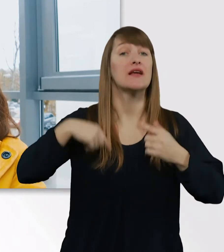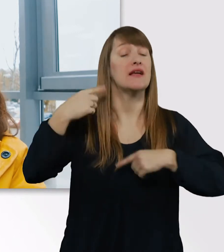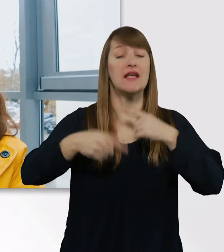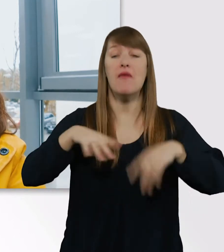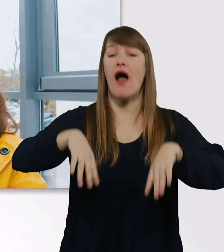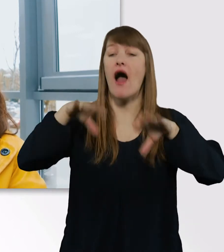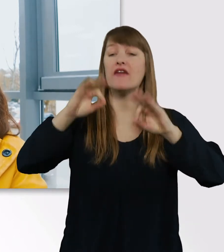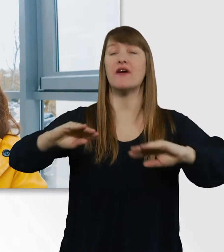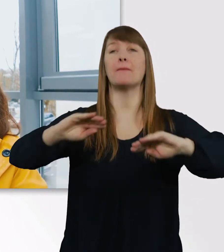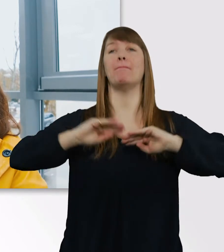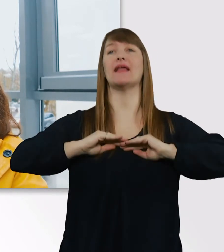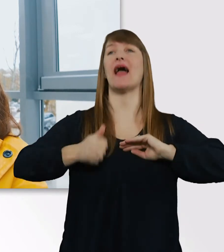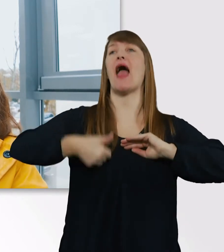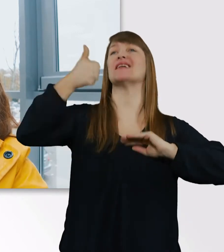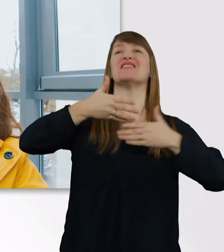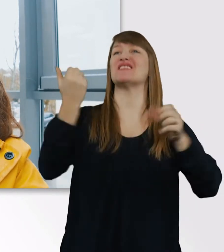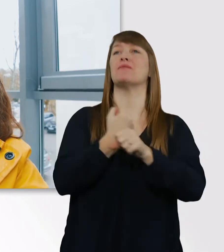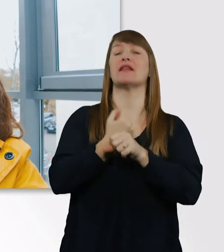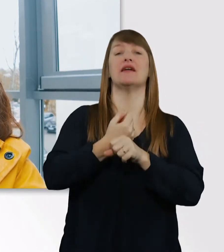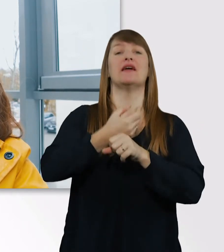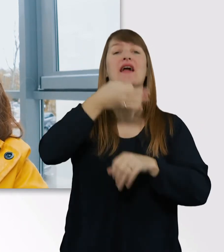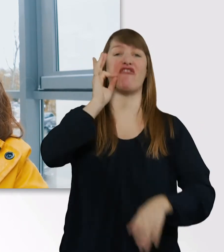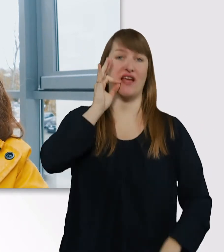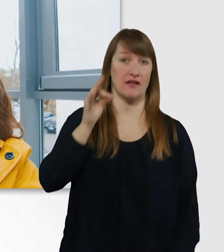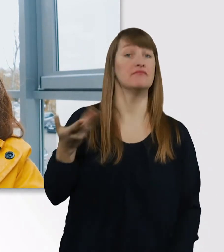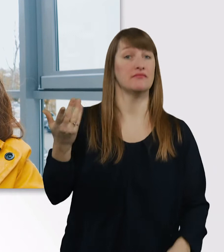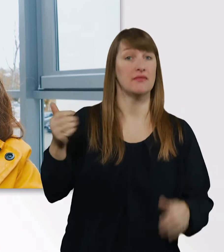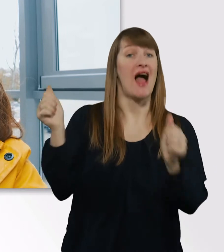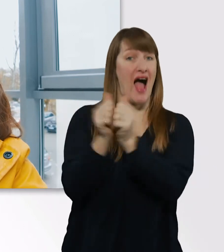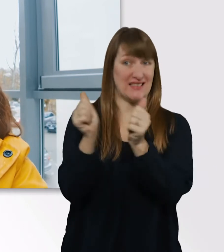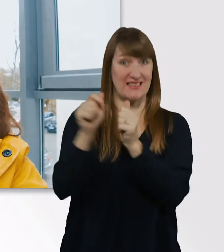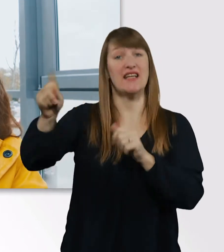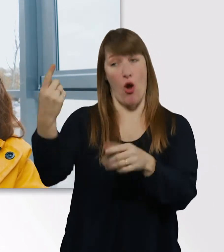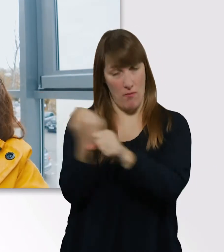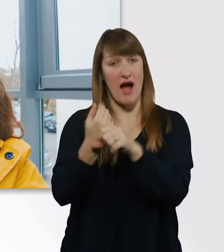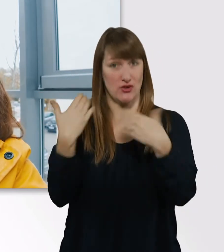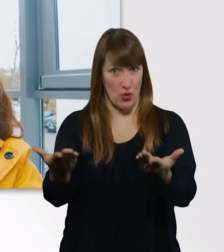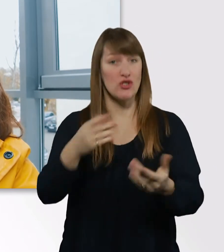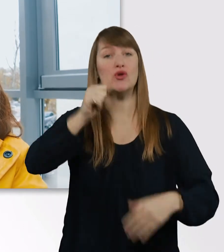Das ist das Erste, was ihre Assistentinnen am Morgen tun. Erst mal Kaffee aufsetzen.